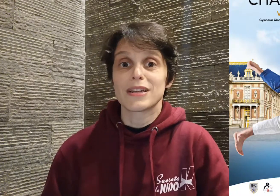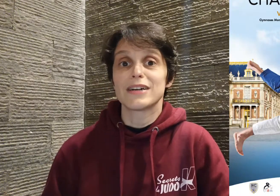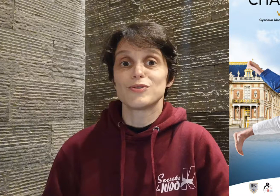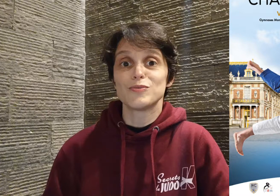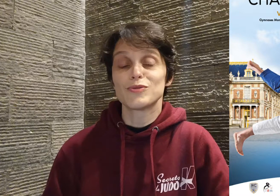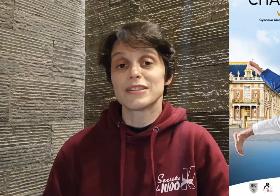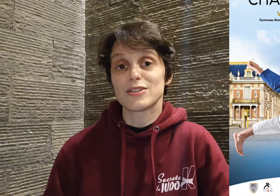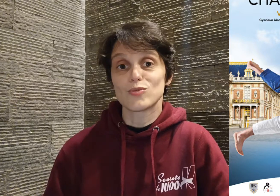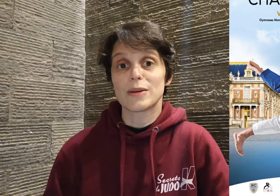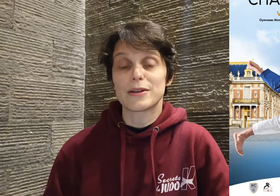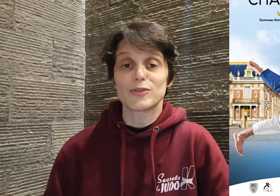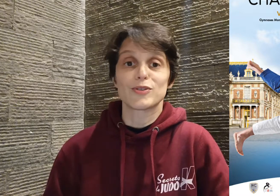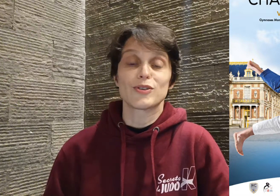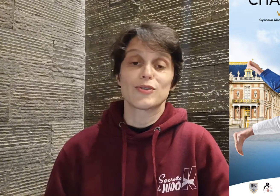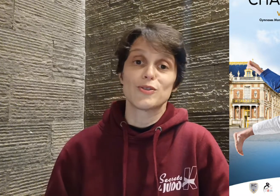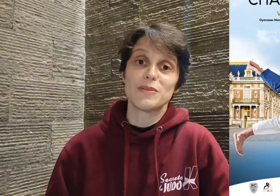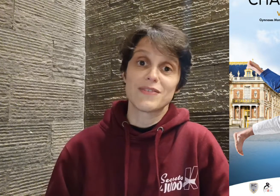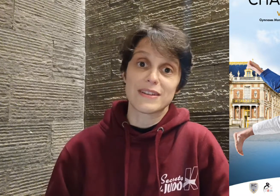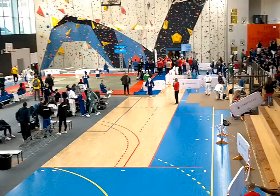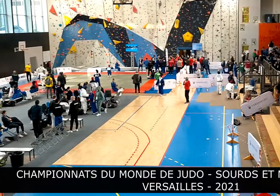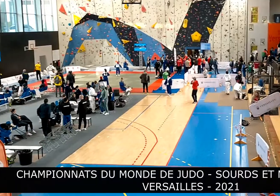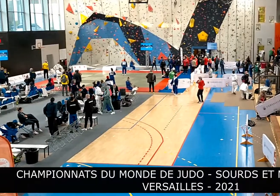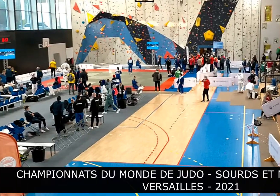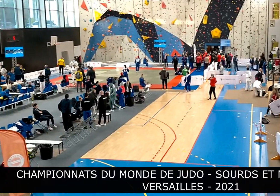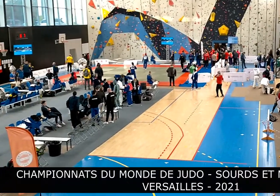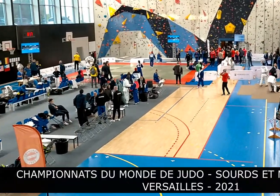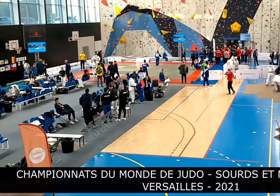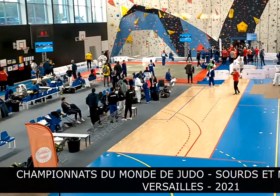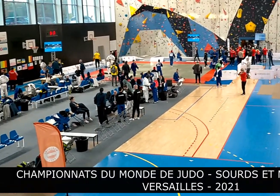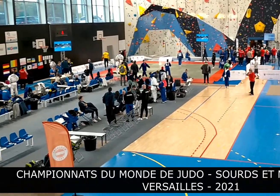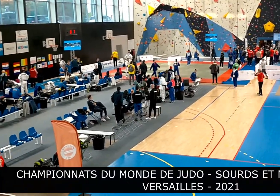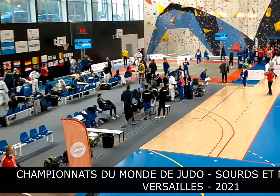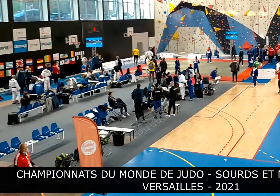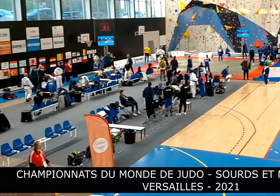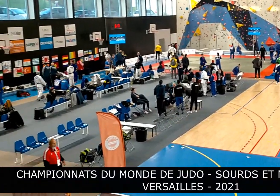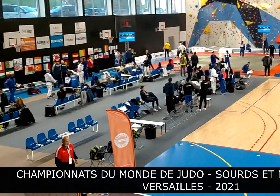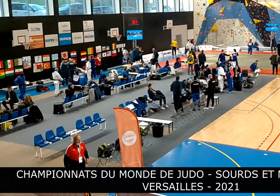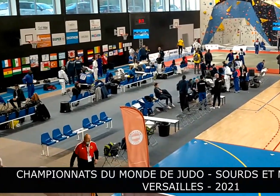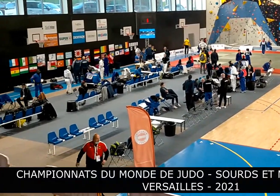du monde des sourds et malentendants 2021, c'est une amie qui m'a dit "Ah Cyril Jonard,